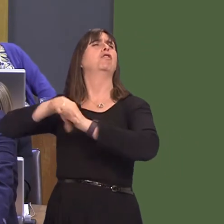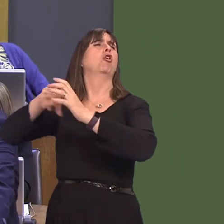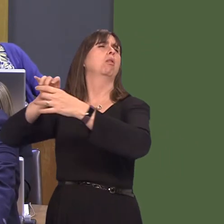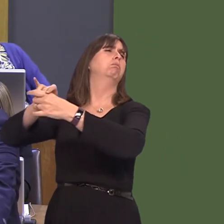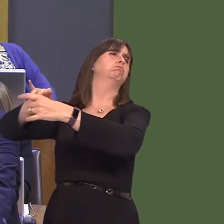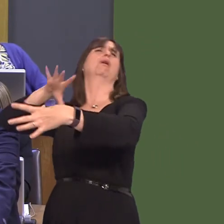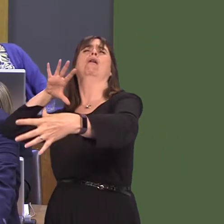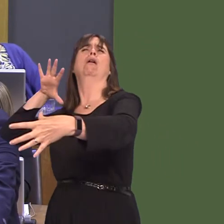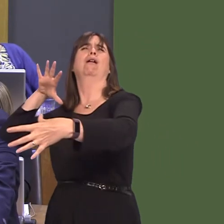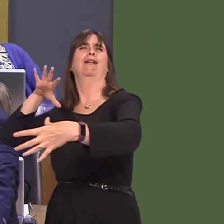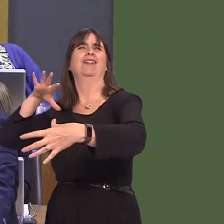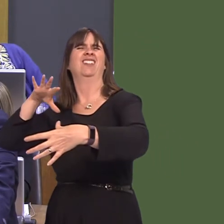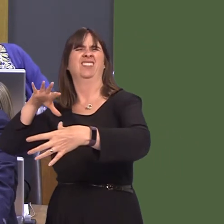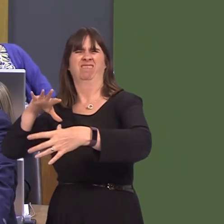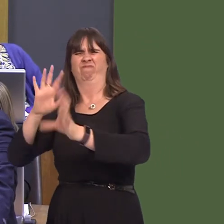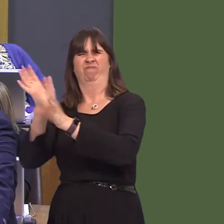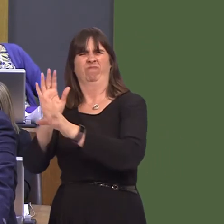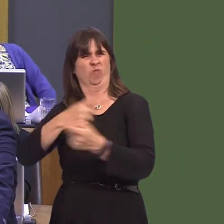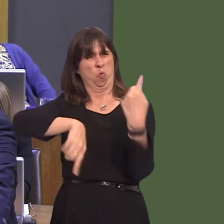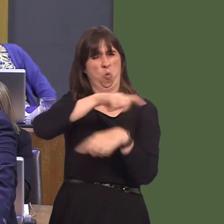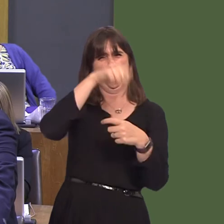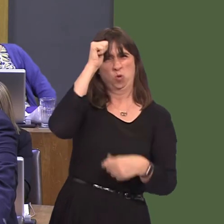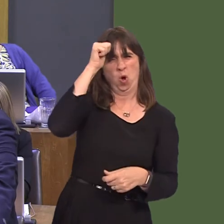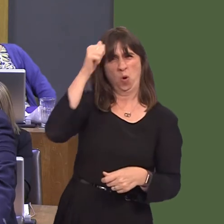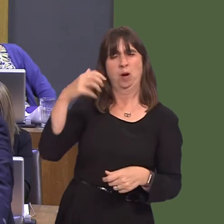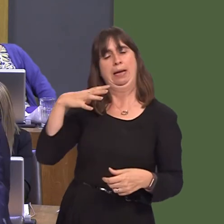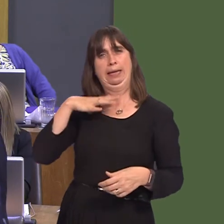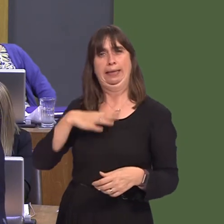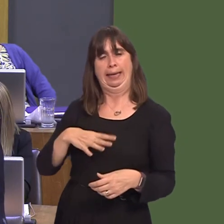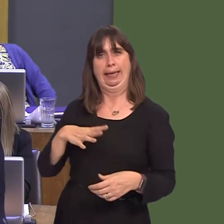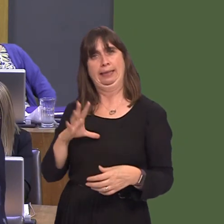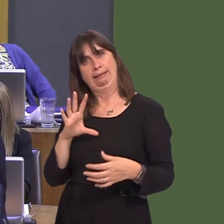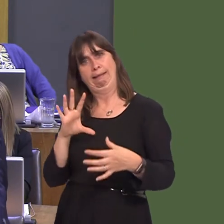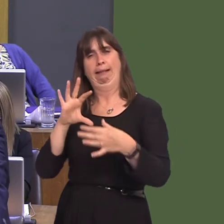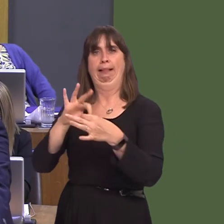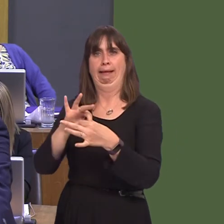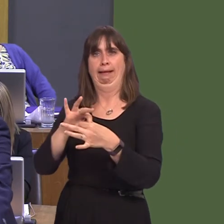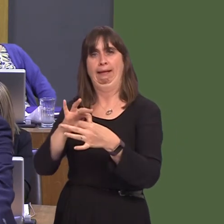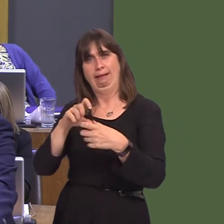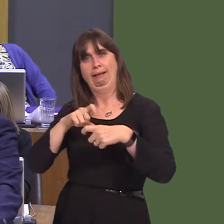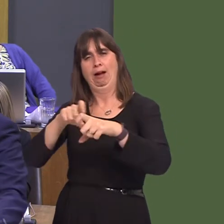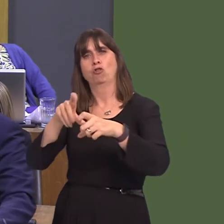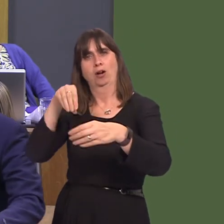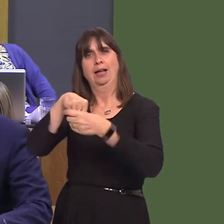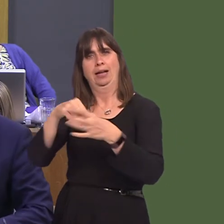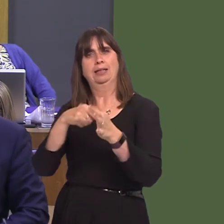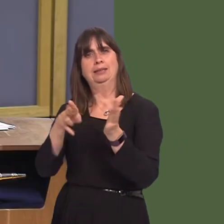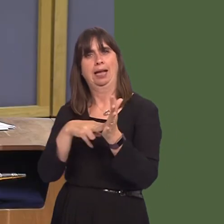that being part of an integrated programme to improve transport links is some kind of European plot. So, there is no reason why we shouldn't stay a part of this network.